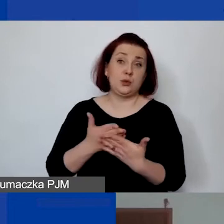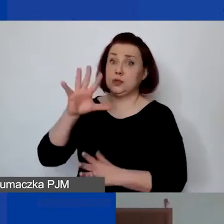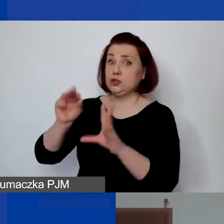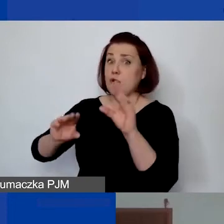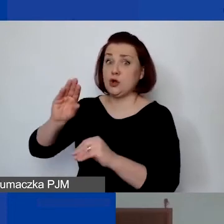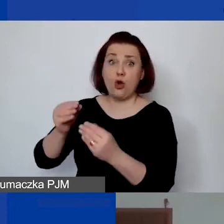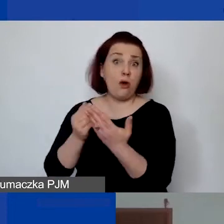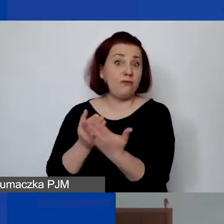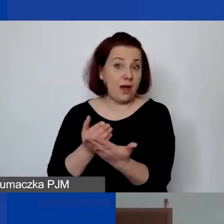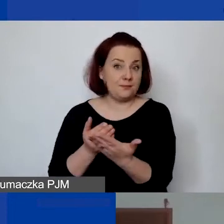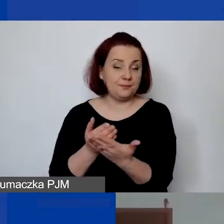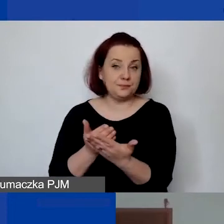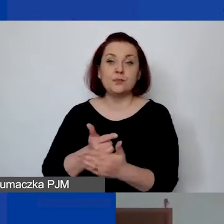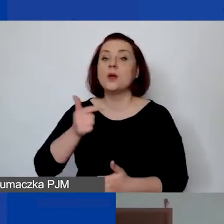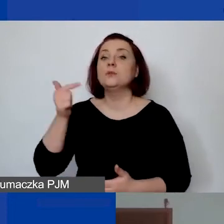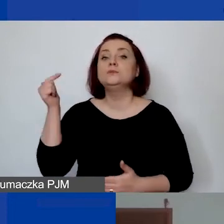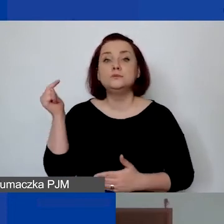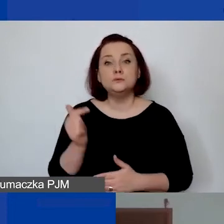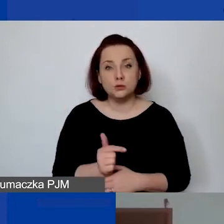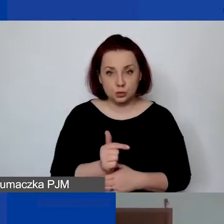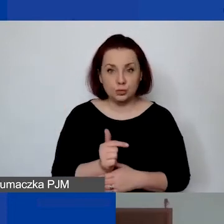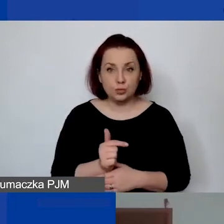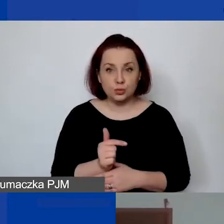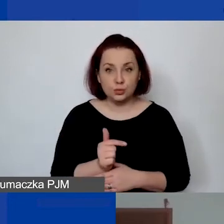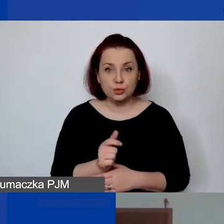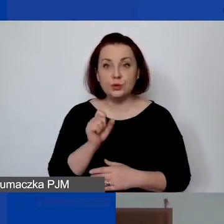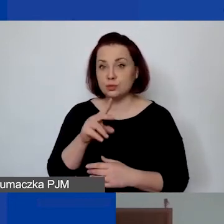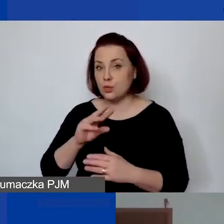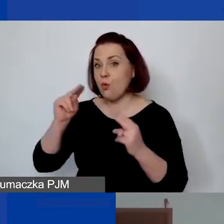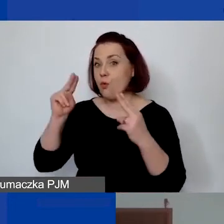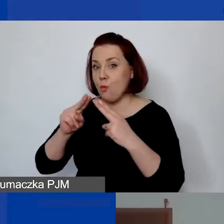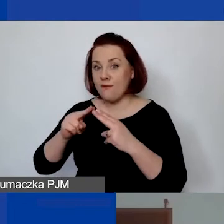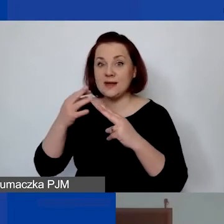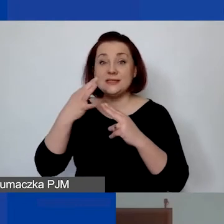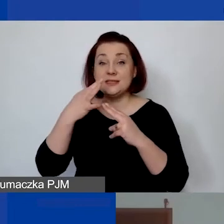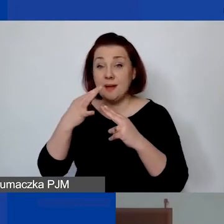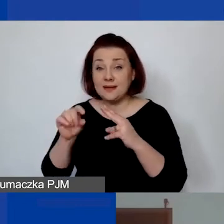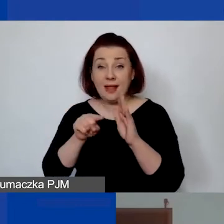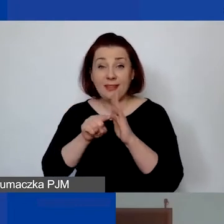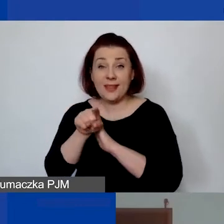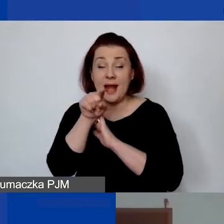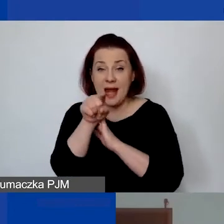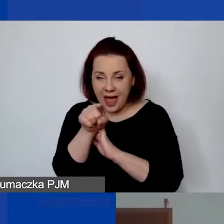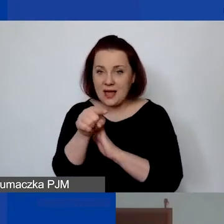to musimy mieć wprowadzoną taką umowę specjalnie do realizacji tego projektu.